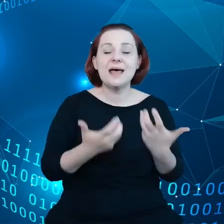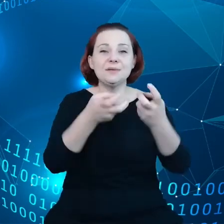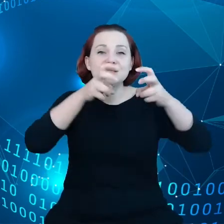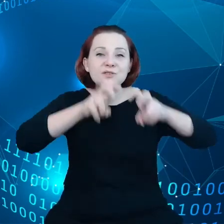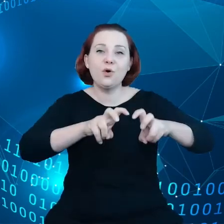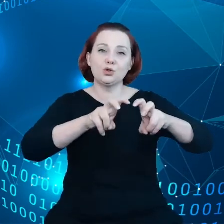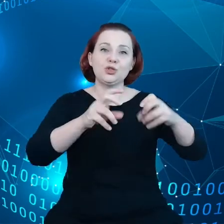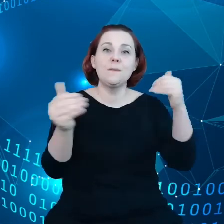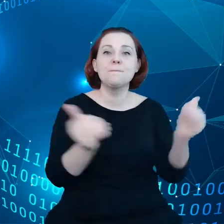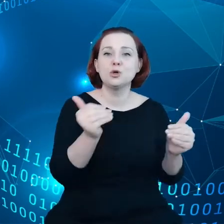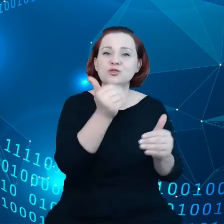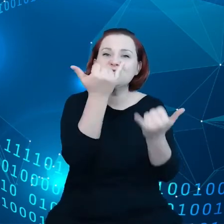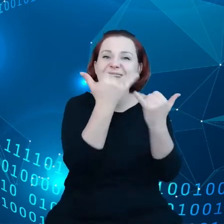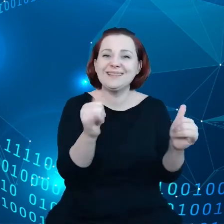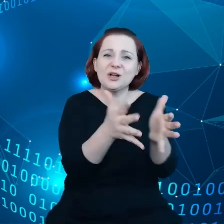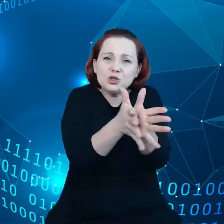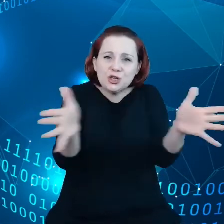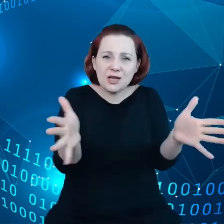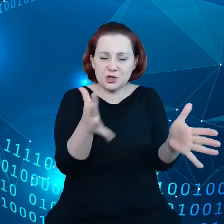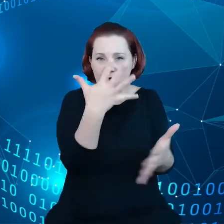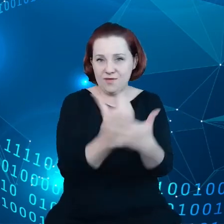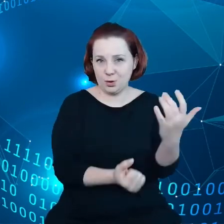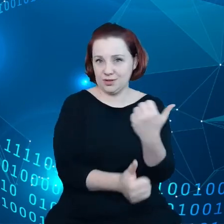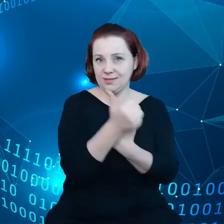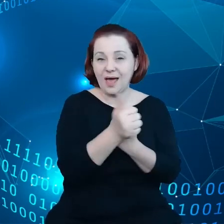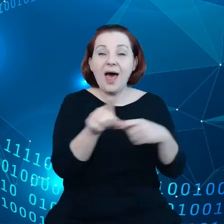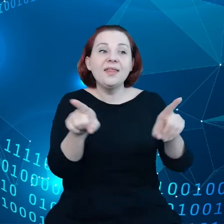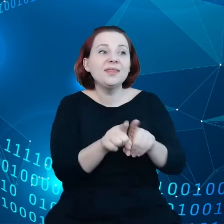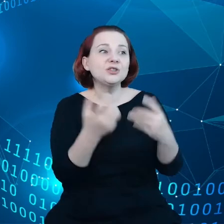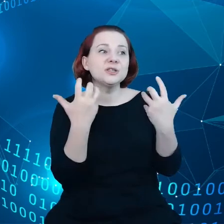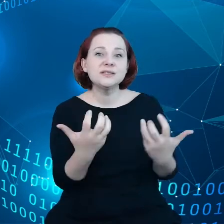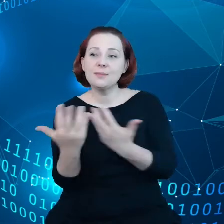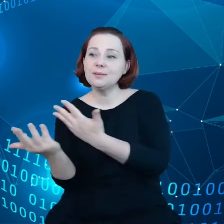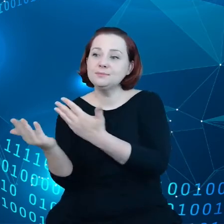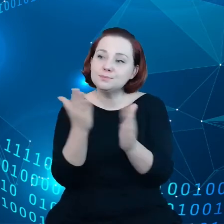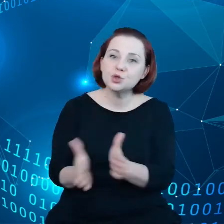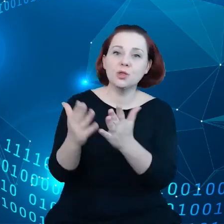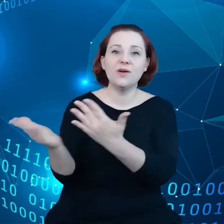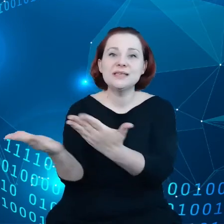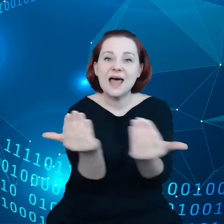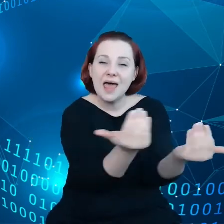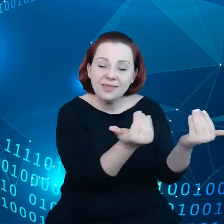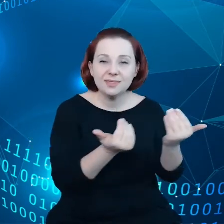ale chcemy też przygotować zachęty w kontekście